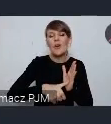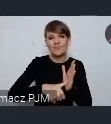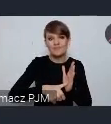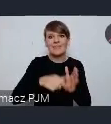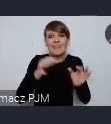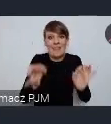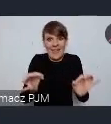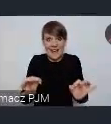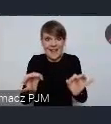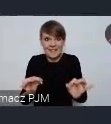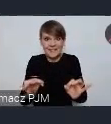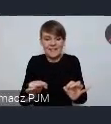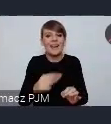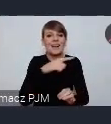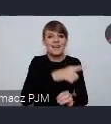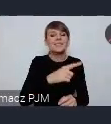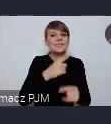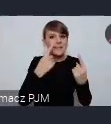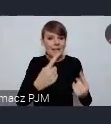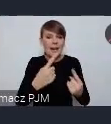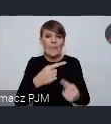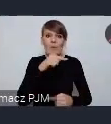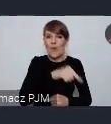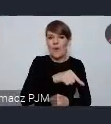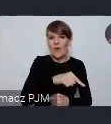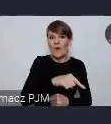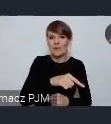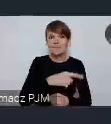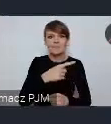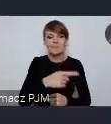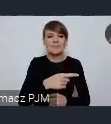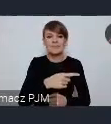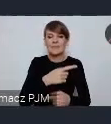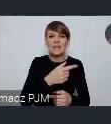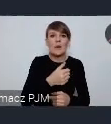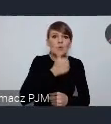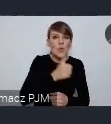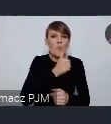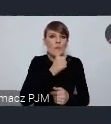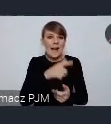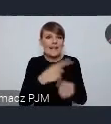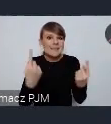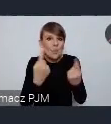chwili samo siebie wyciąga ze stanu zawałowego, można powiedzieć już nawet nie przed zawałowego,